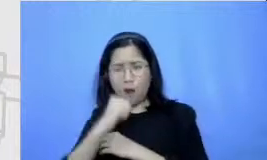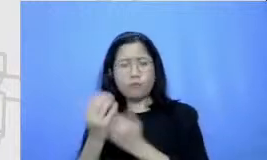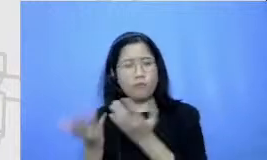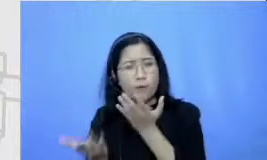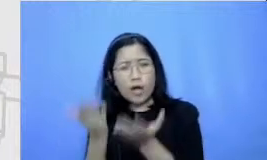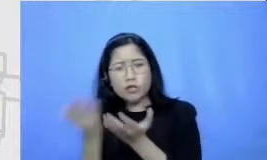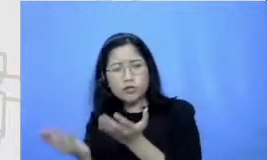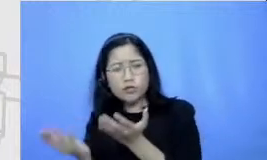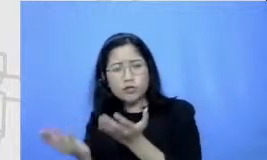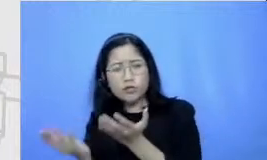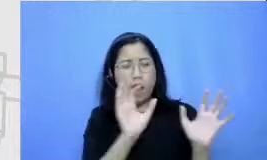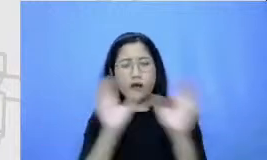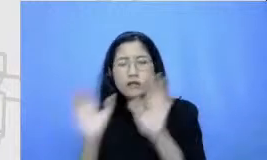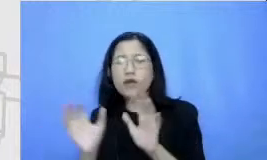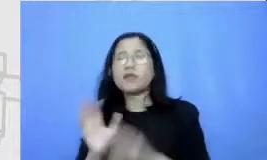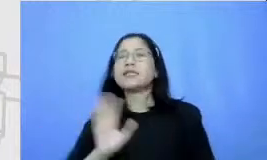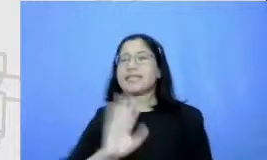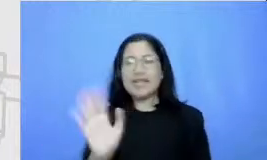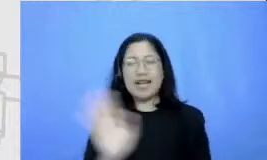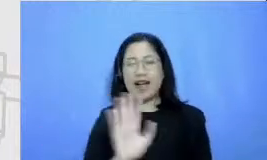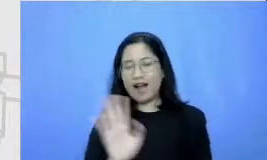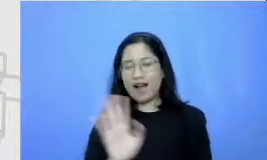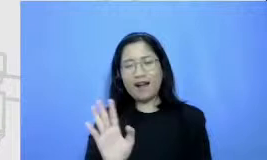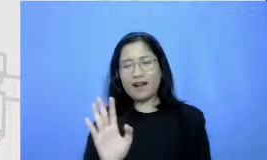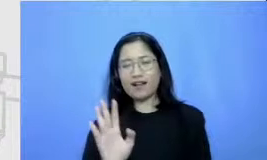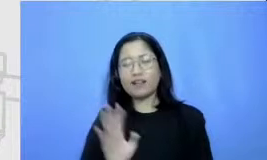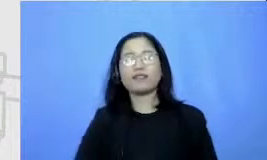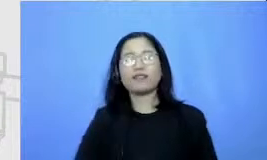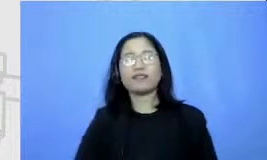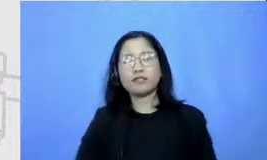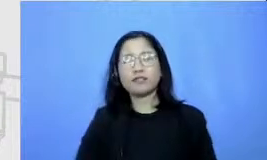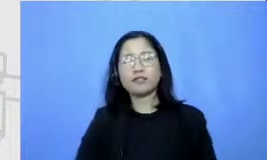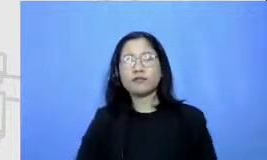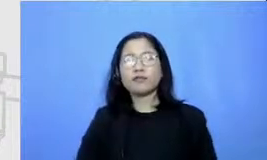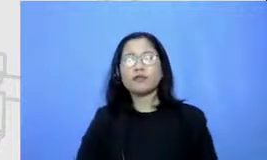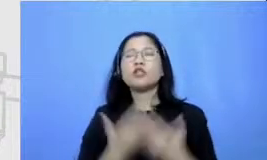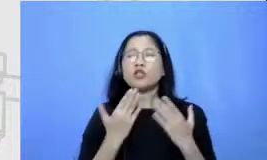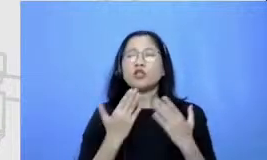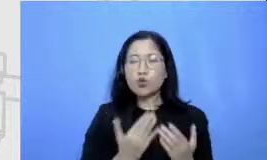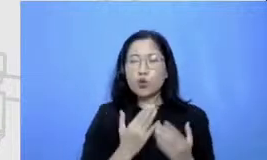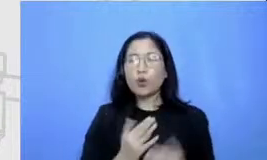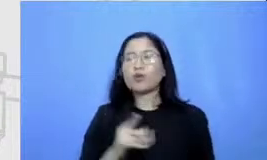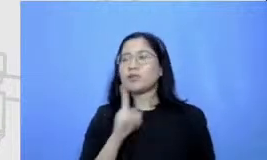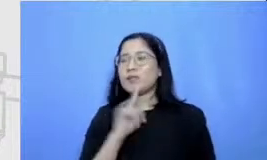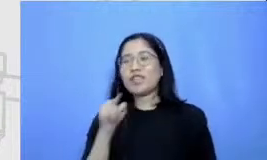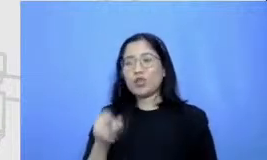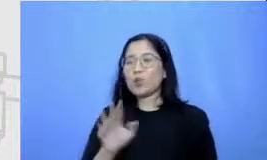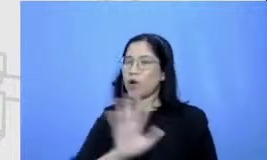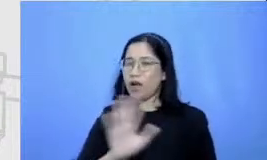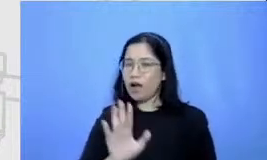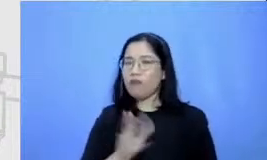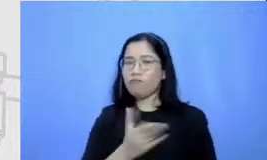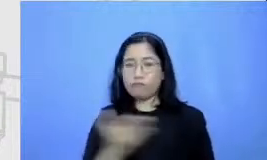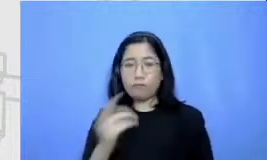demikian syukur-syukur nya tidak demikian yang perlu bapak ibu lakukan yang perlu antangan